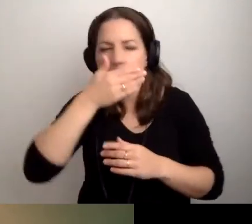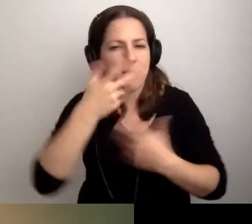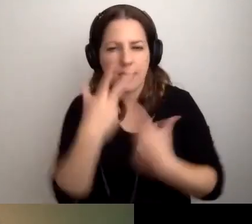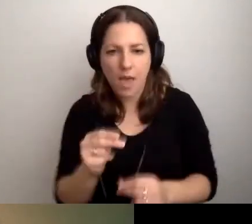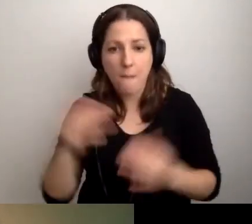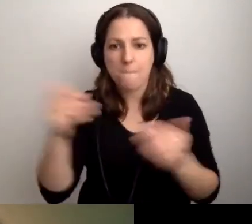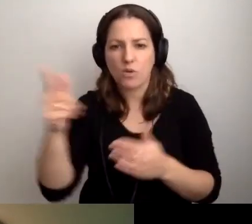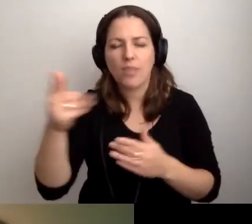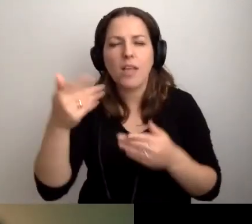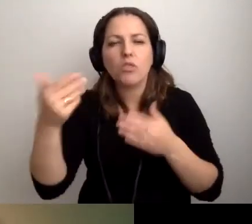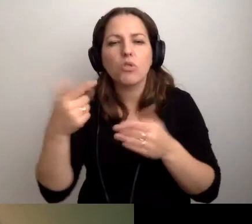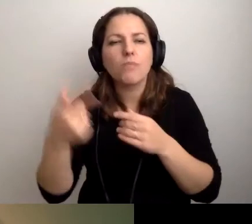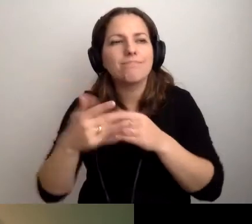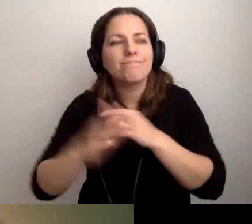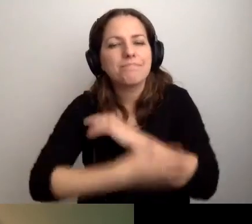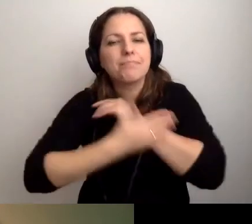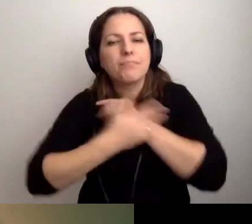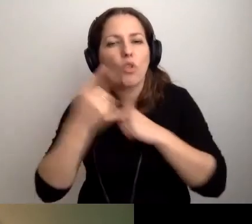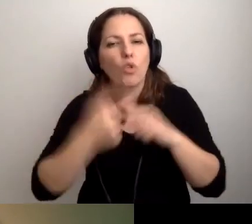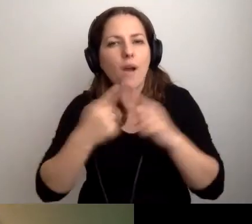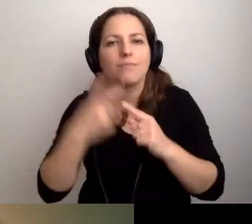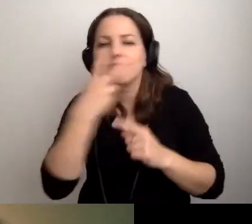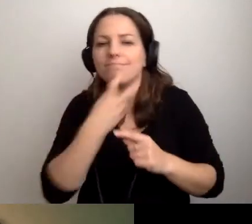Może ona się wspomaga tym, że czyta z ruchu warg.